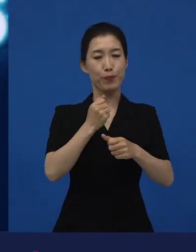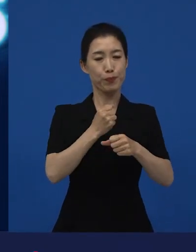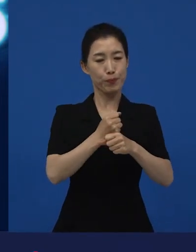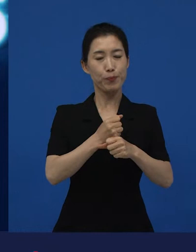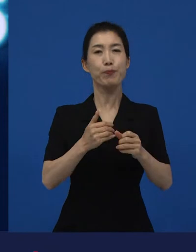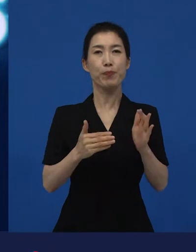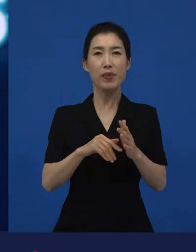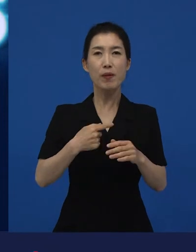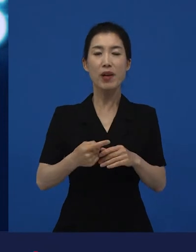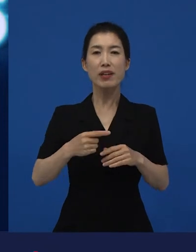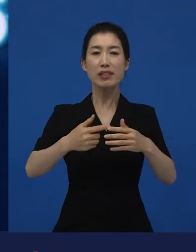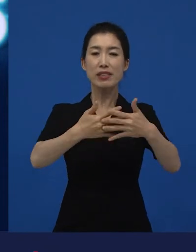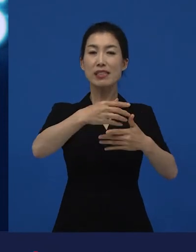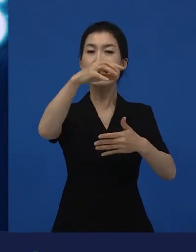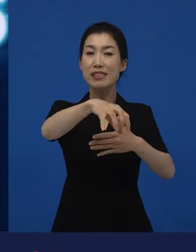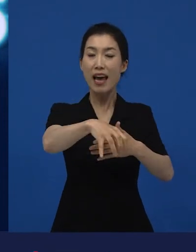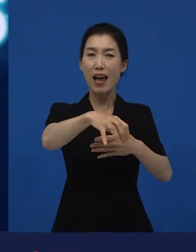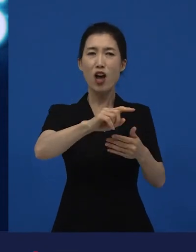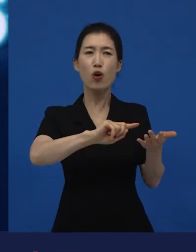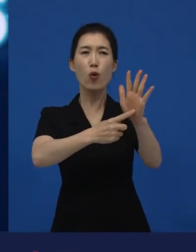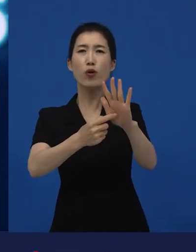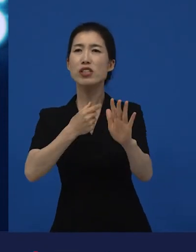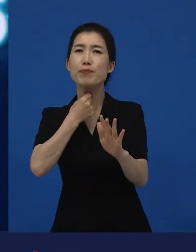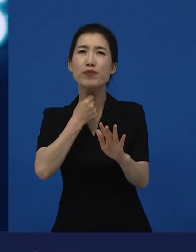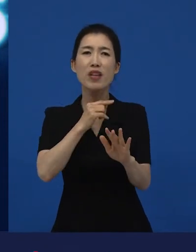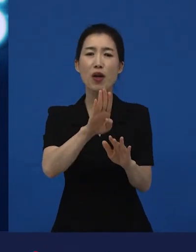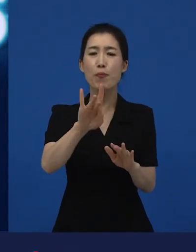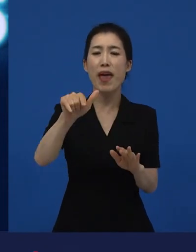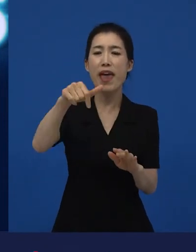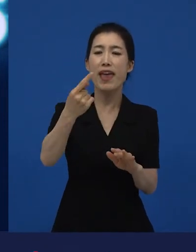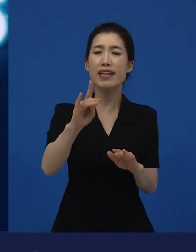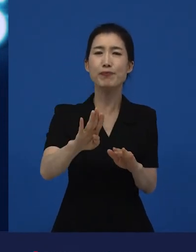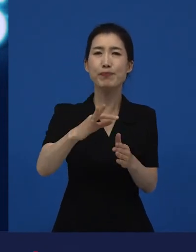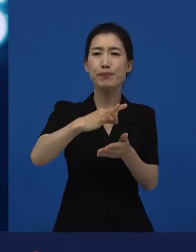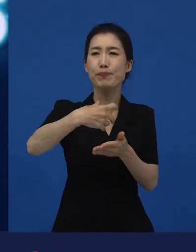극장과 다른 곳에 소개해줄 배급업자를 만나기도 하고요.